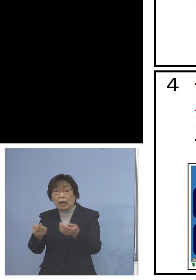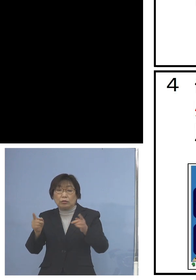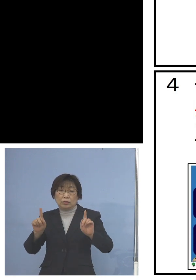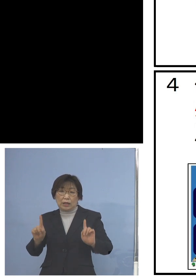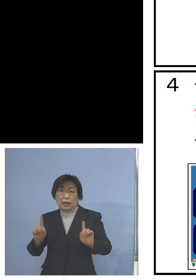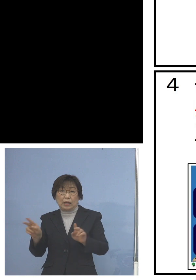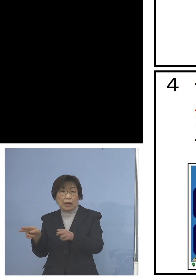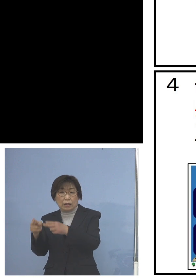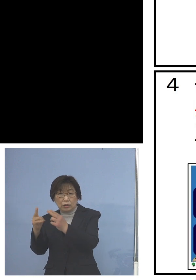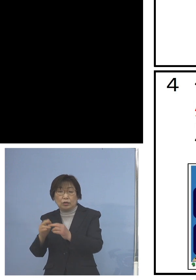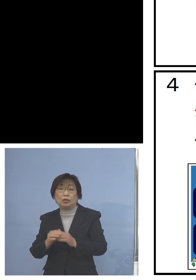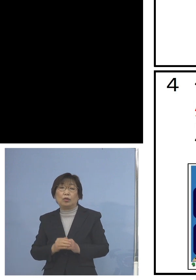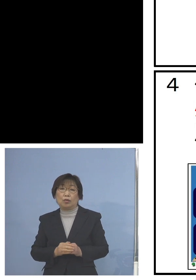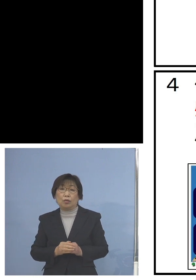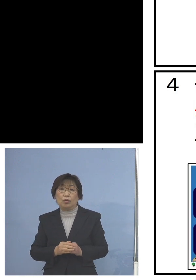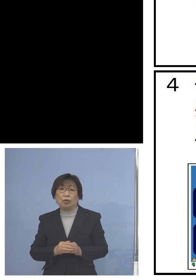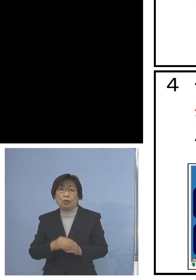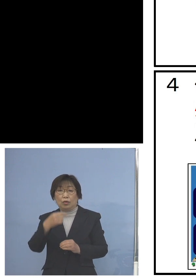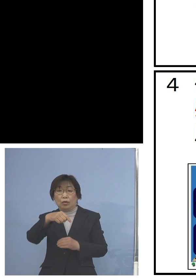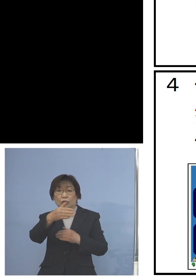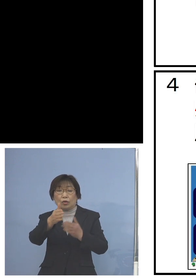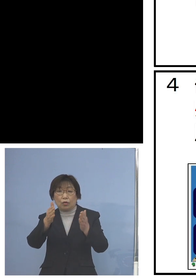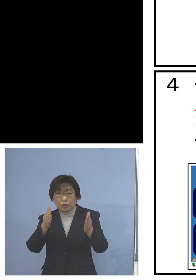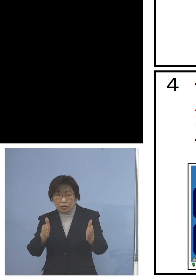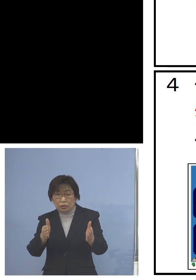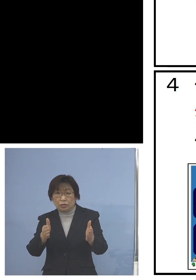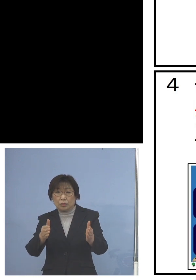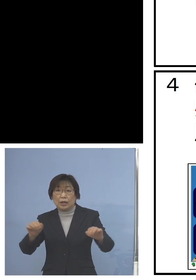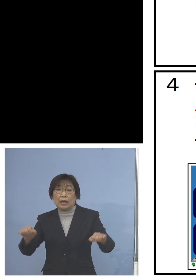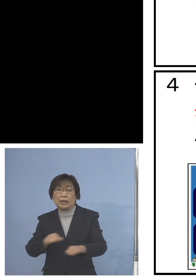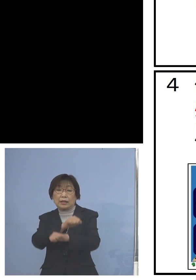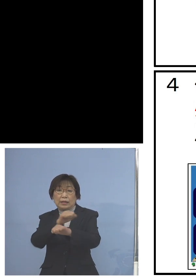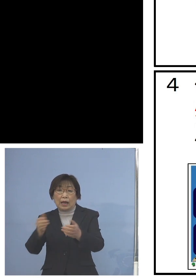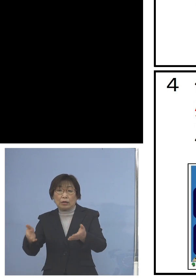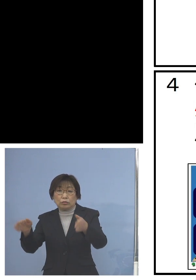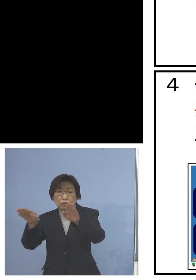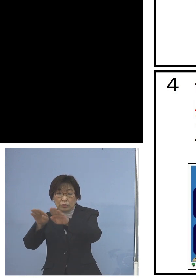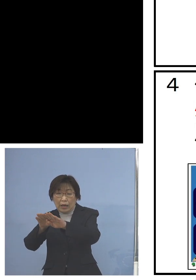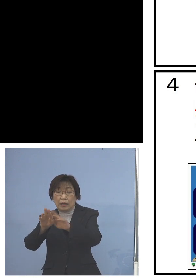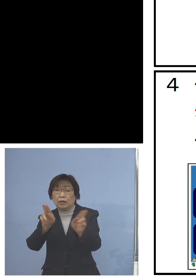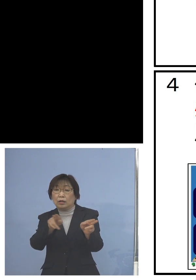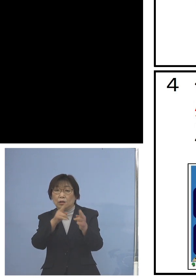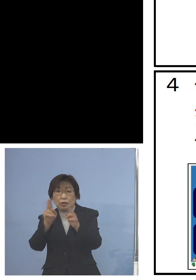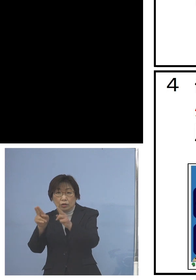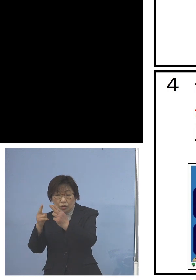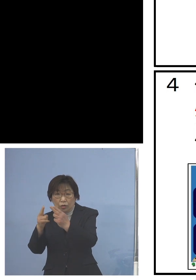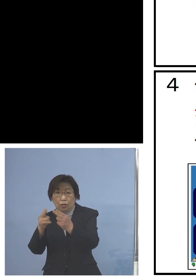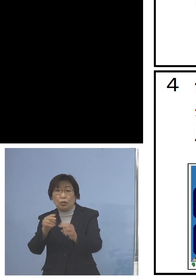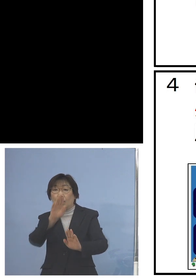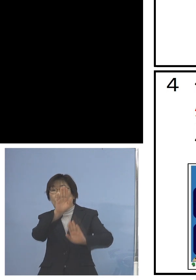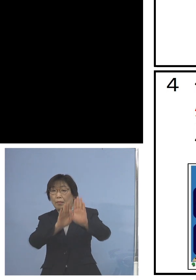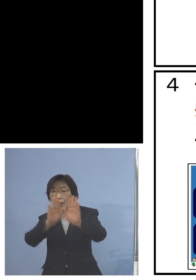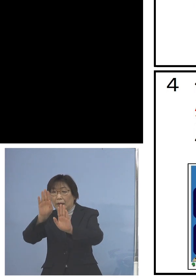また教室、体育館用と それぞれの場面展開の場所に応じる形で